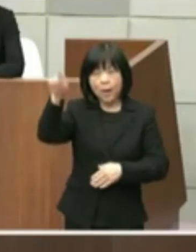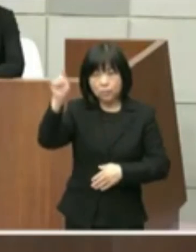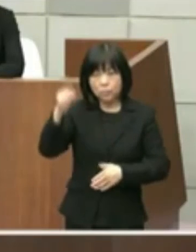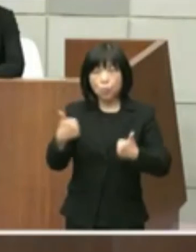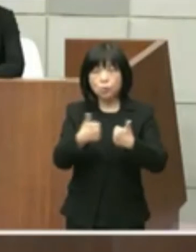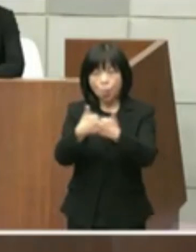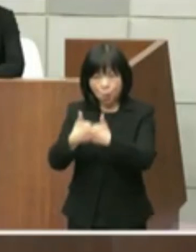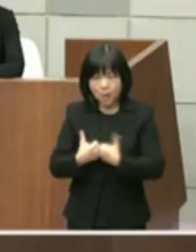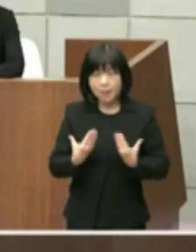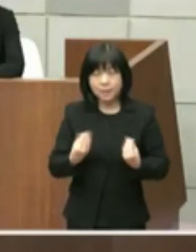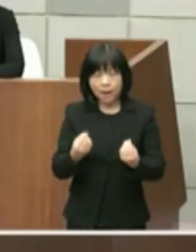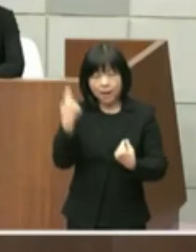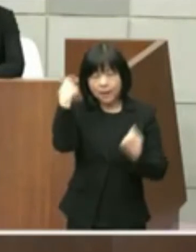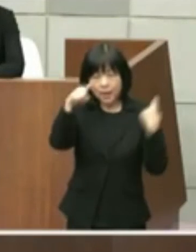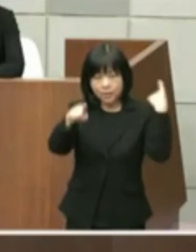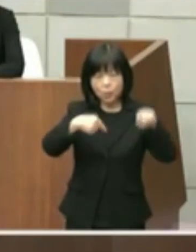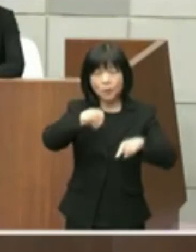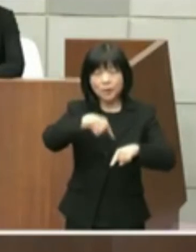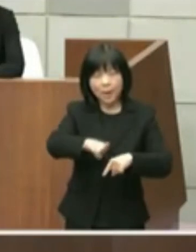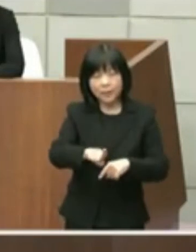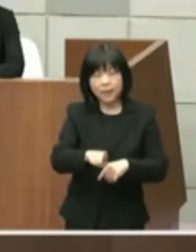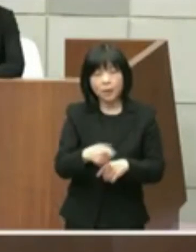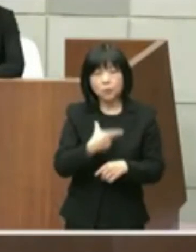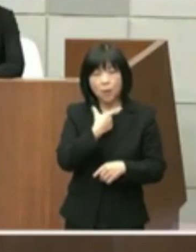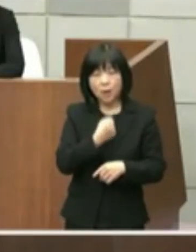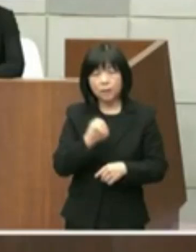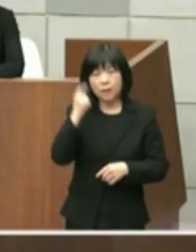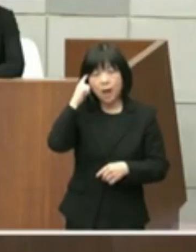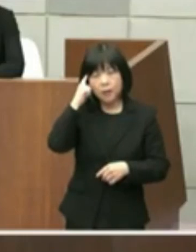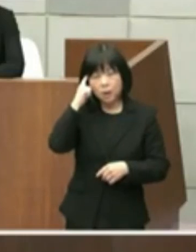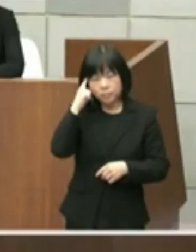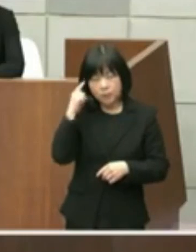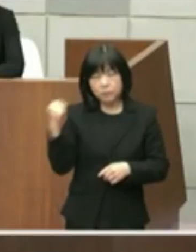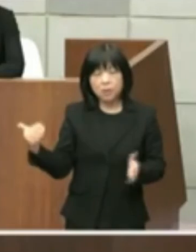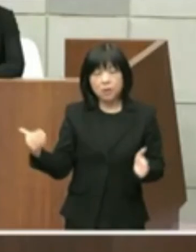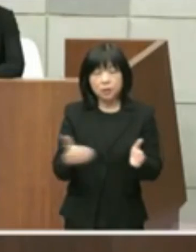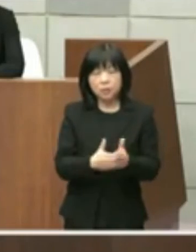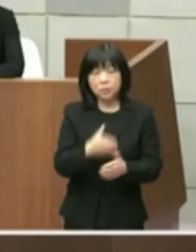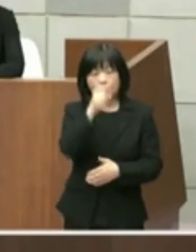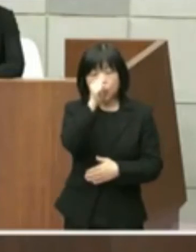検討して参りたいと考えております以上 よろしくお願い致します